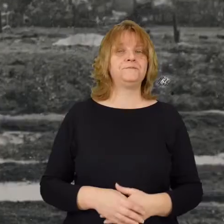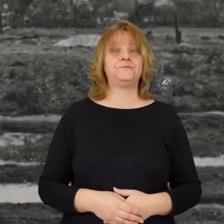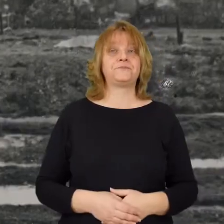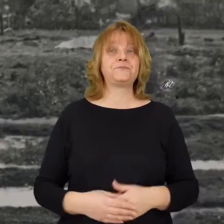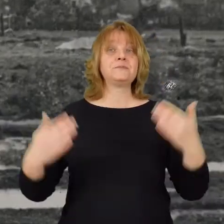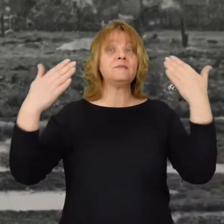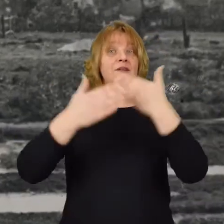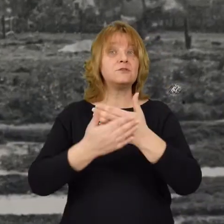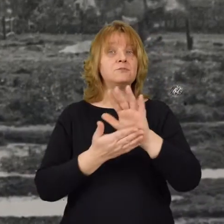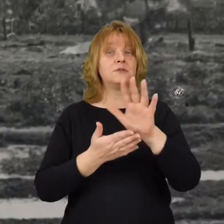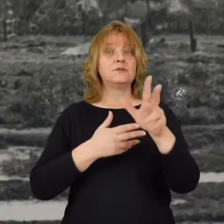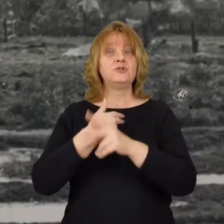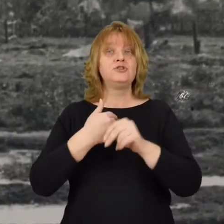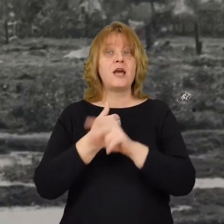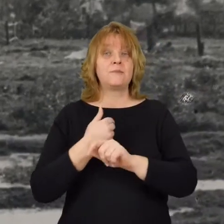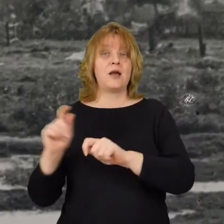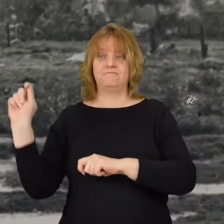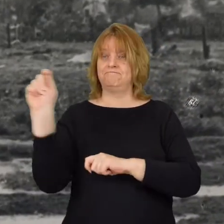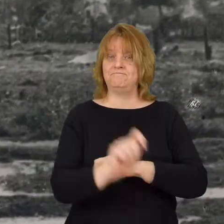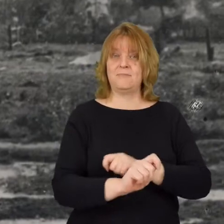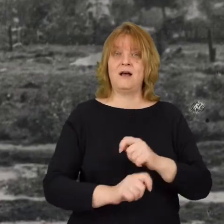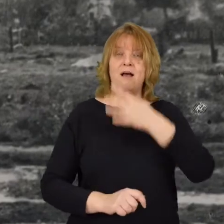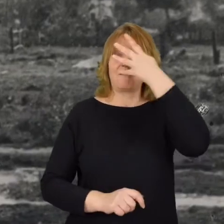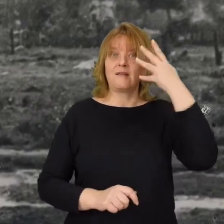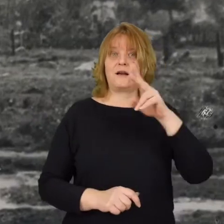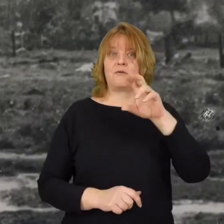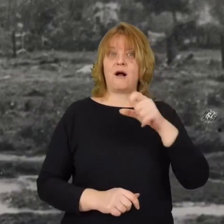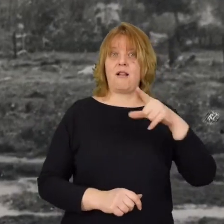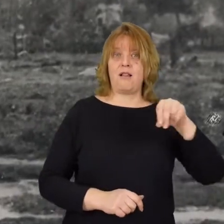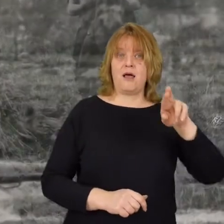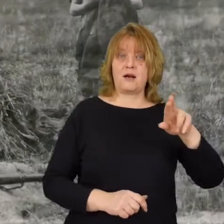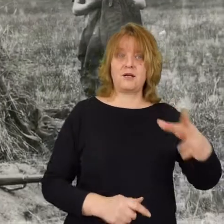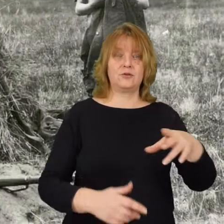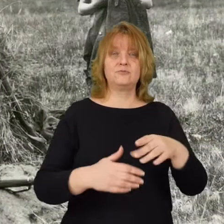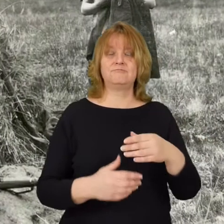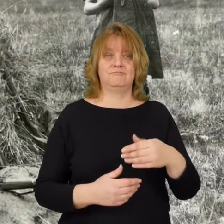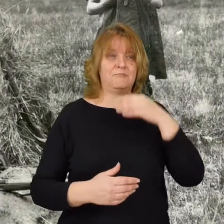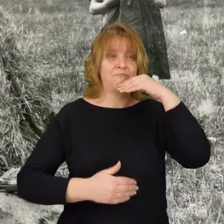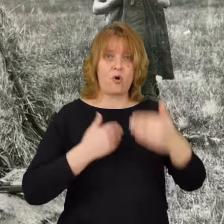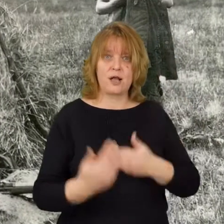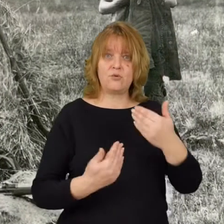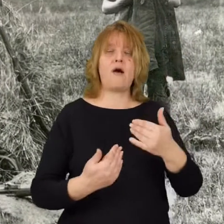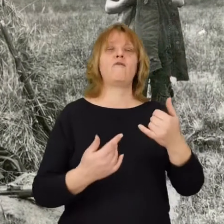Wieczorem 15 sierpnia do Radzymina przyjechał generał Haller pogratulował i otrzymał meldunek